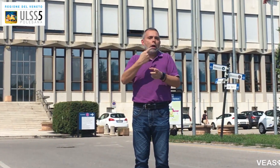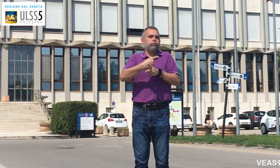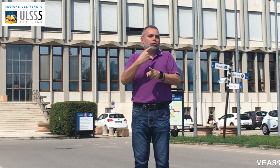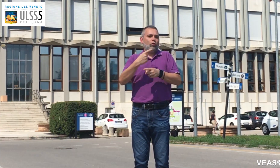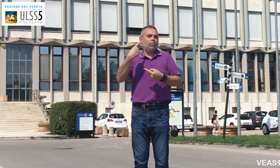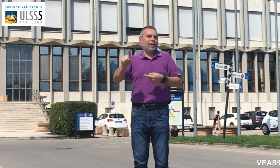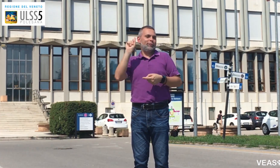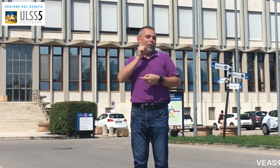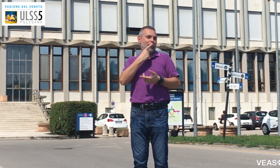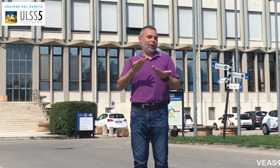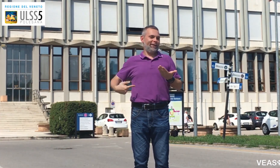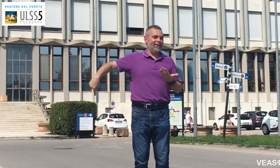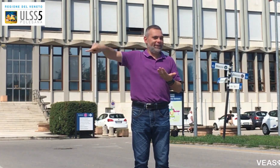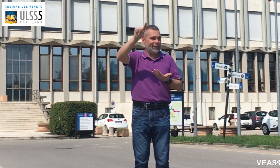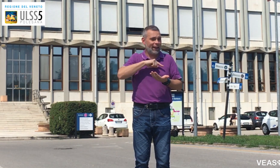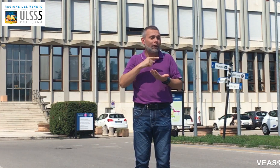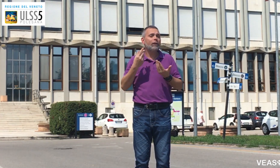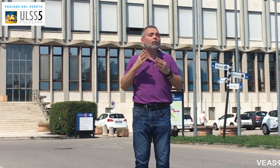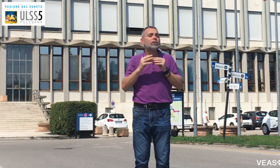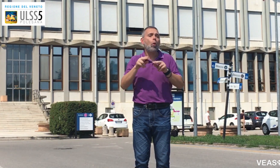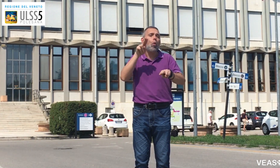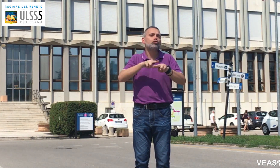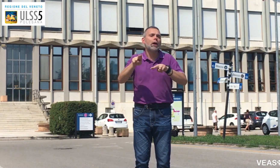per rispondere alle esigenze dei sordi.